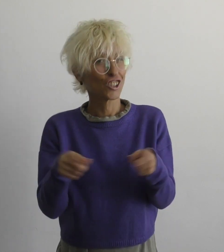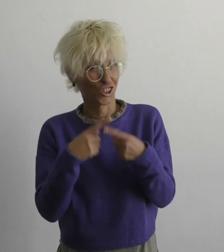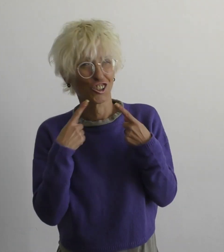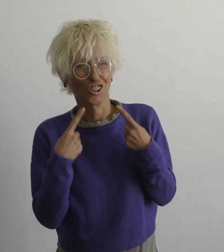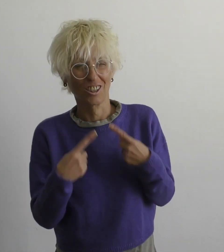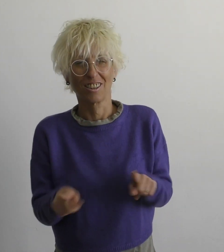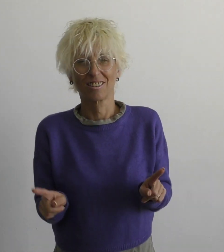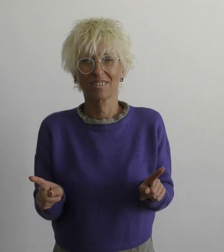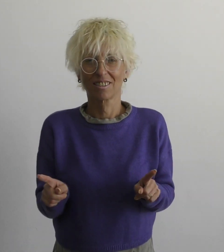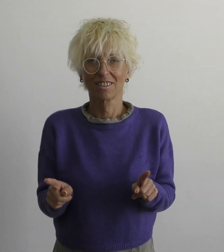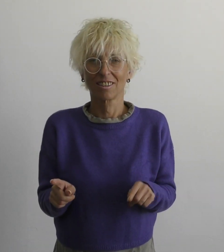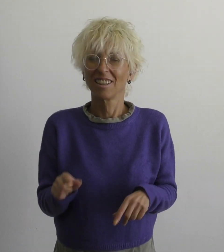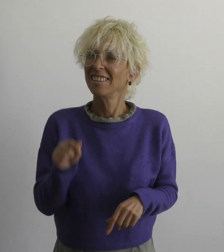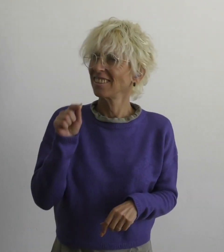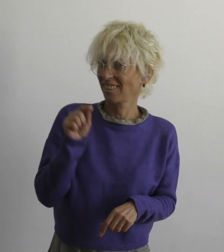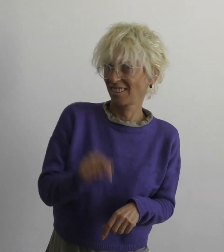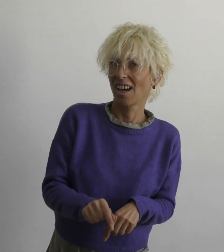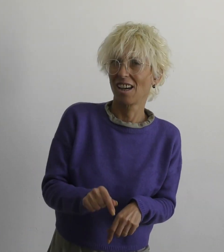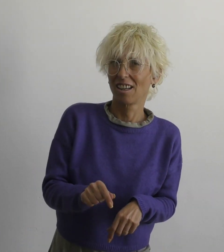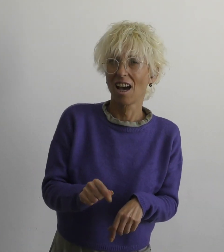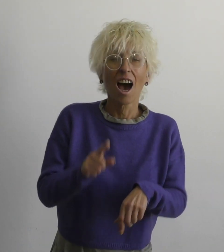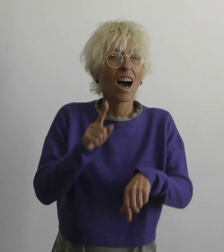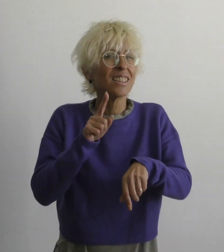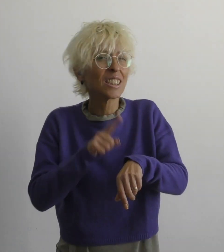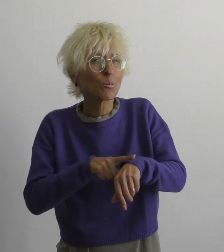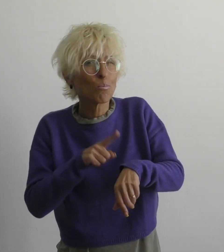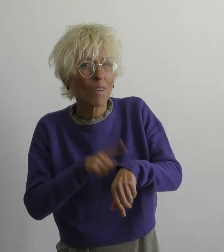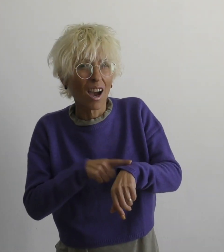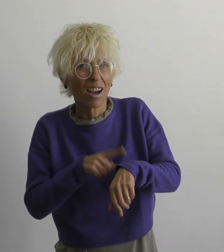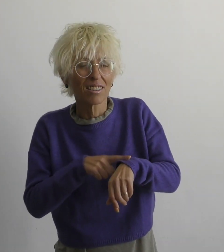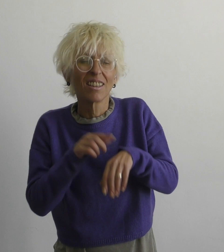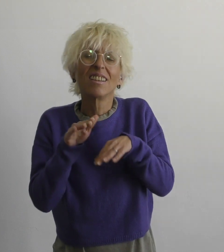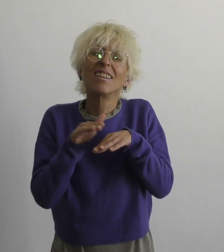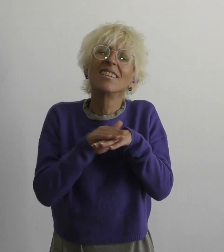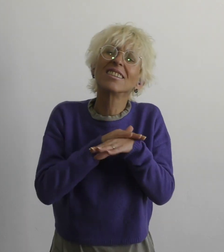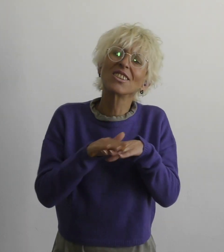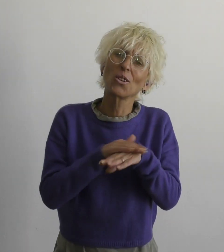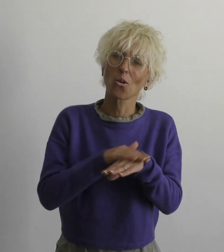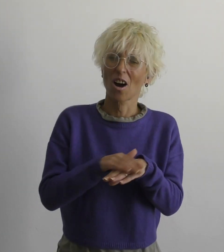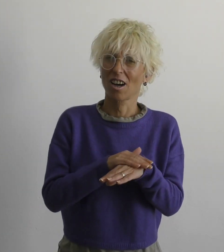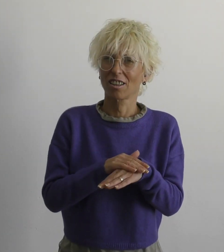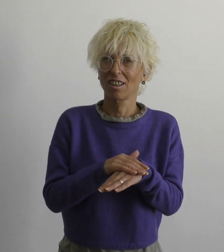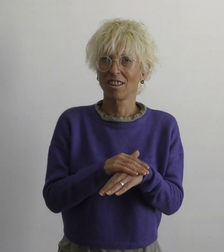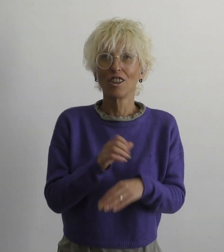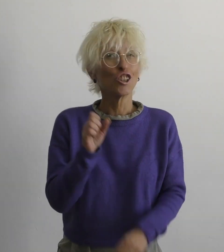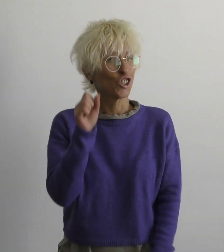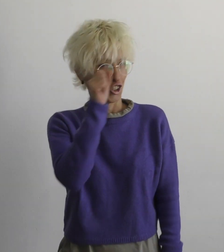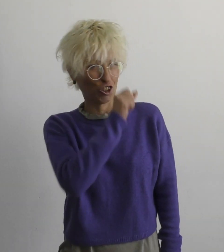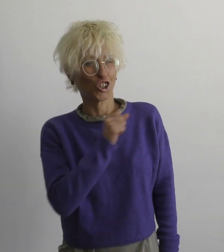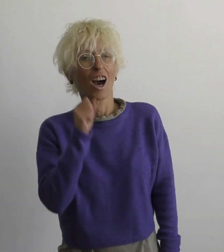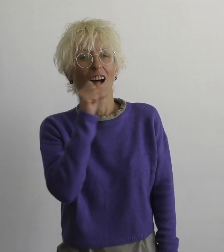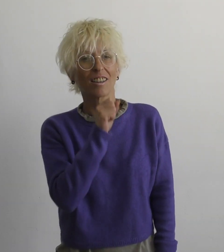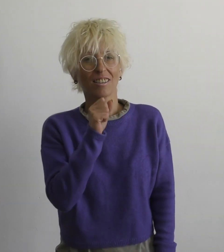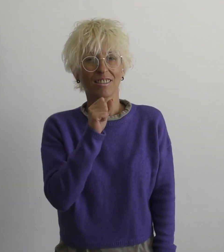Песня "Самое время простить" Поет